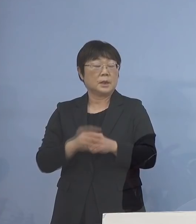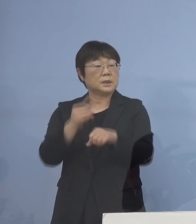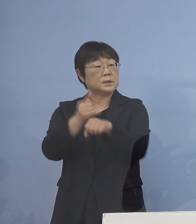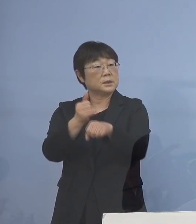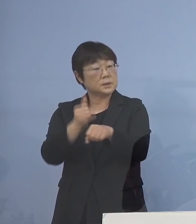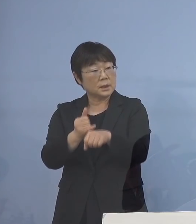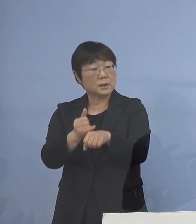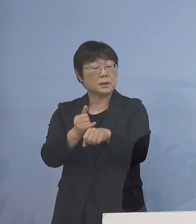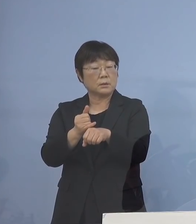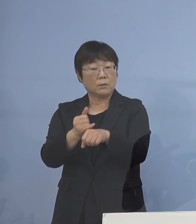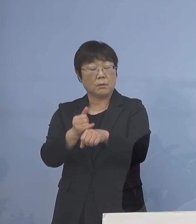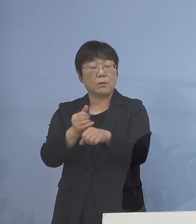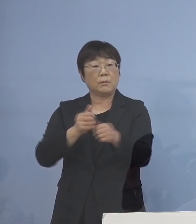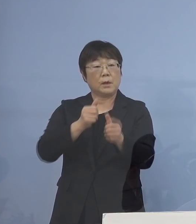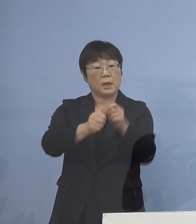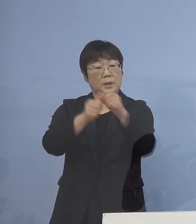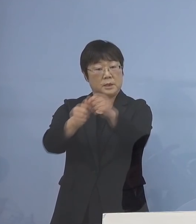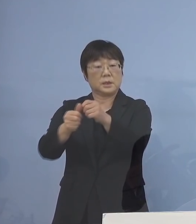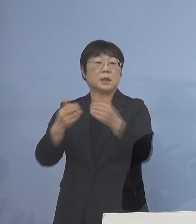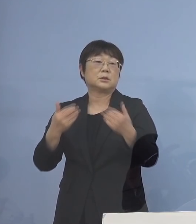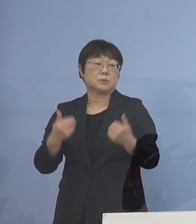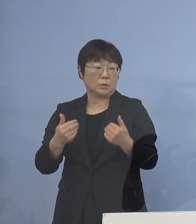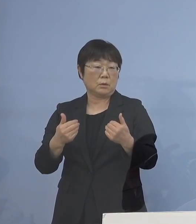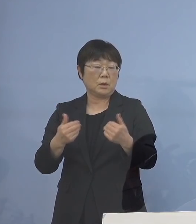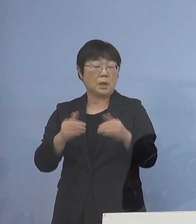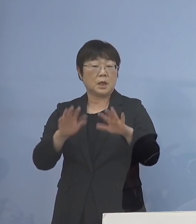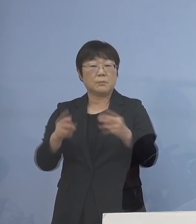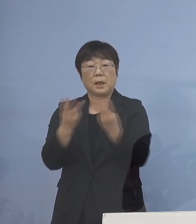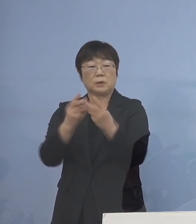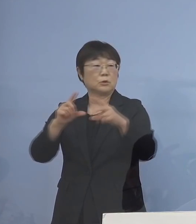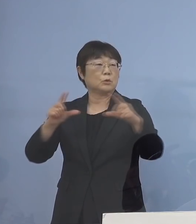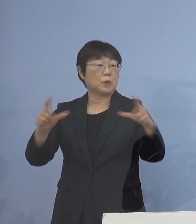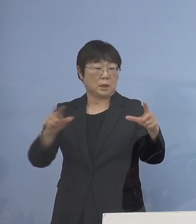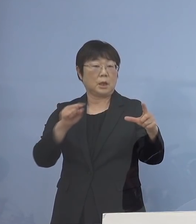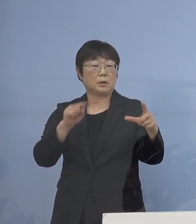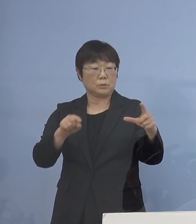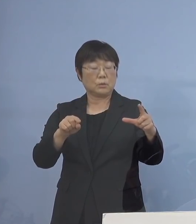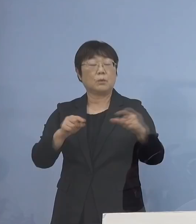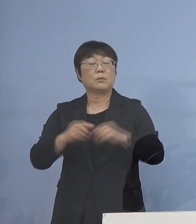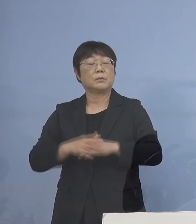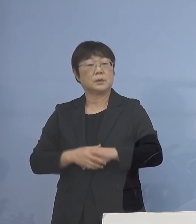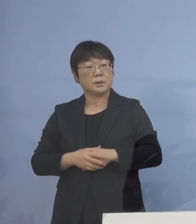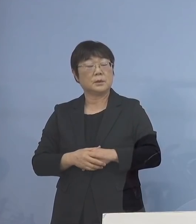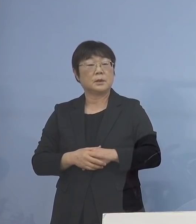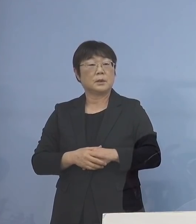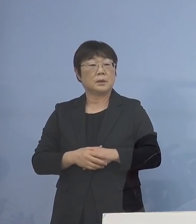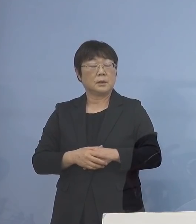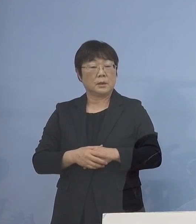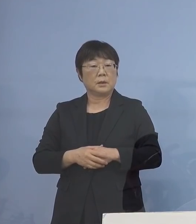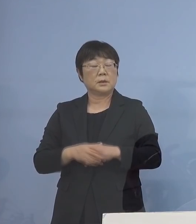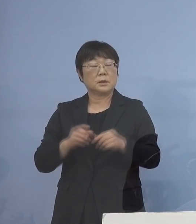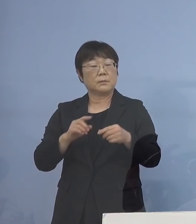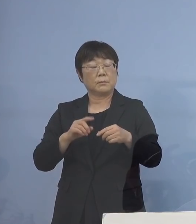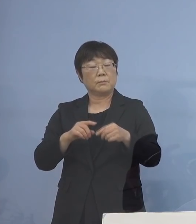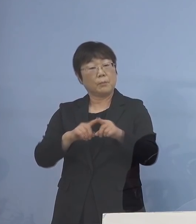そうしたところに振りむけないと これだけの数、これが増えてくると やはりそれがどんどん 遅れてくることによって